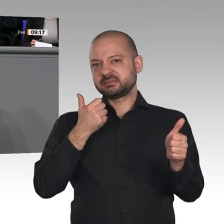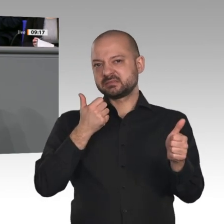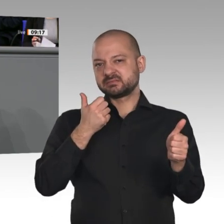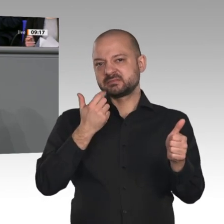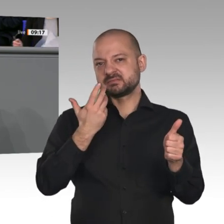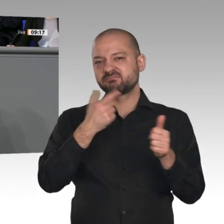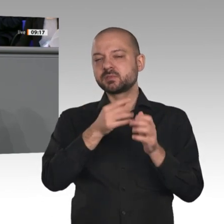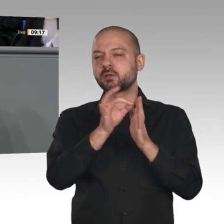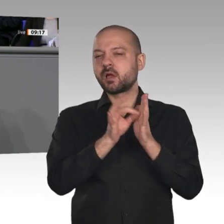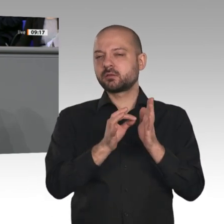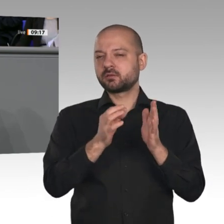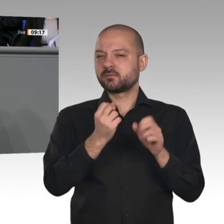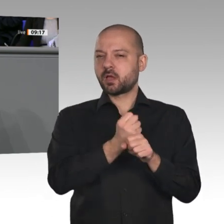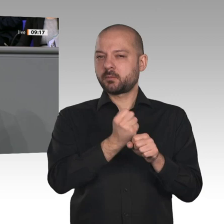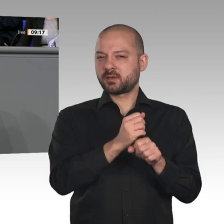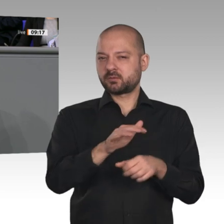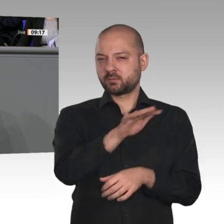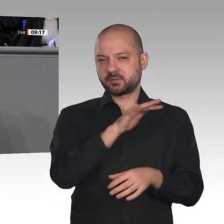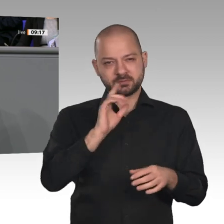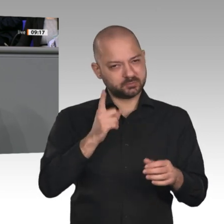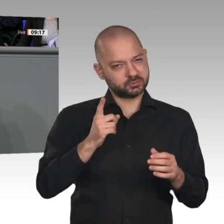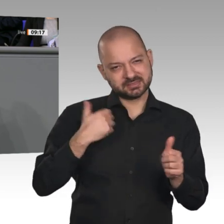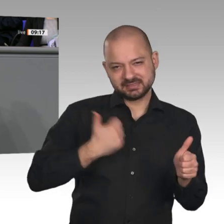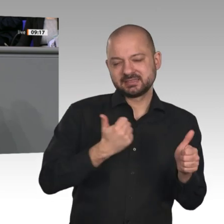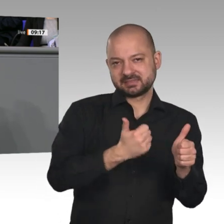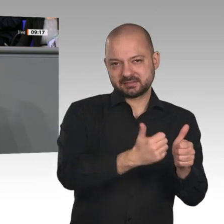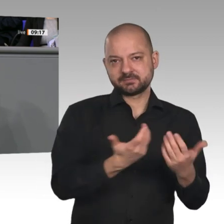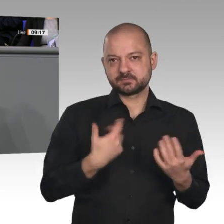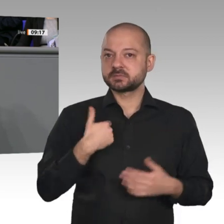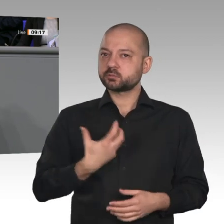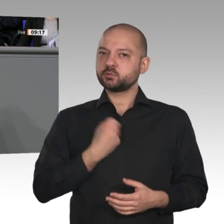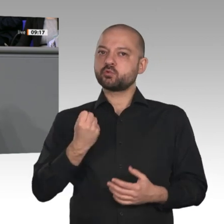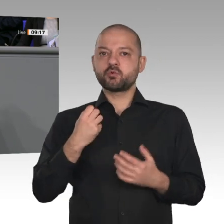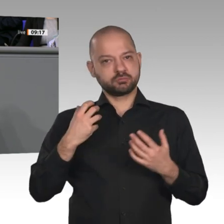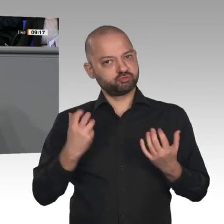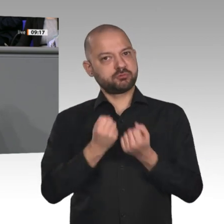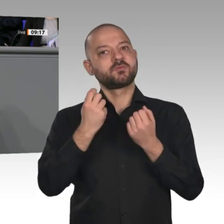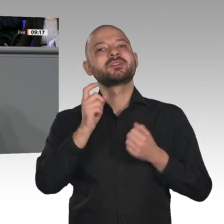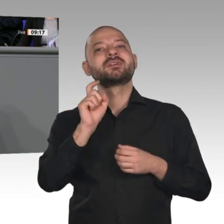des Automobils, ist kürzlich in einer Biografie mit dem Titel „Mein Traum ist länger